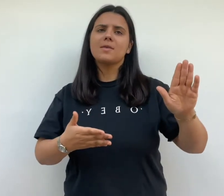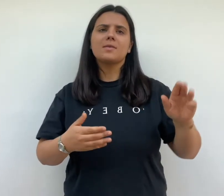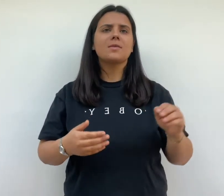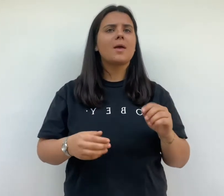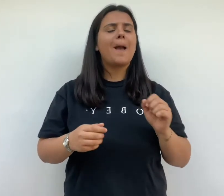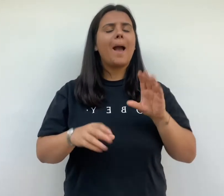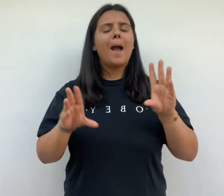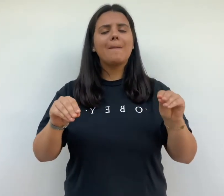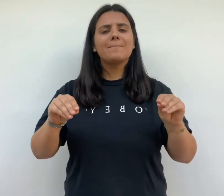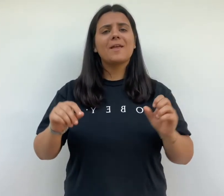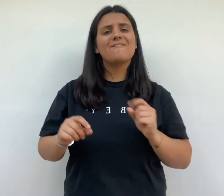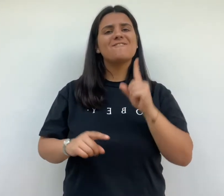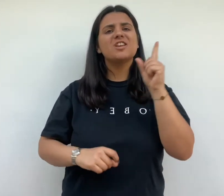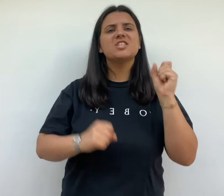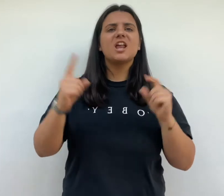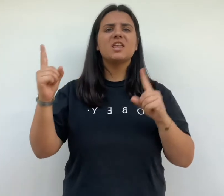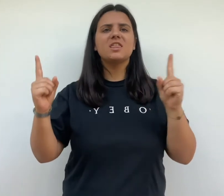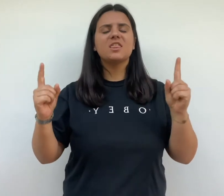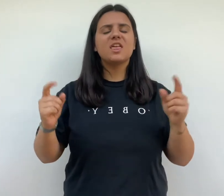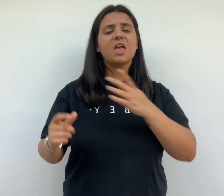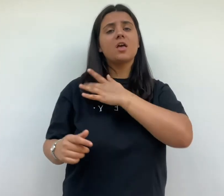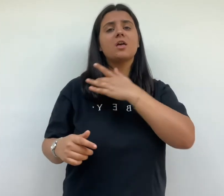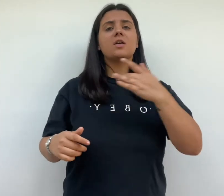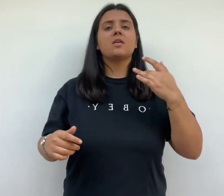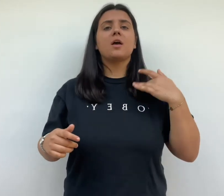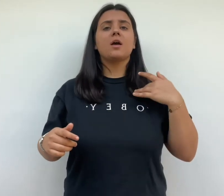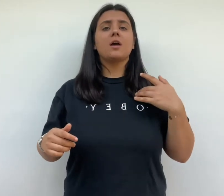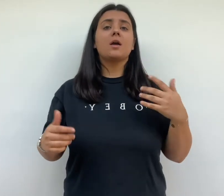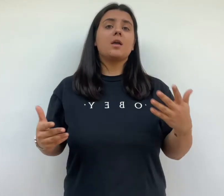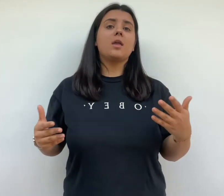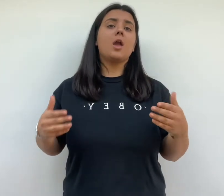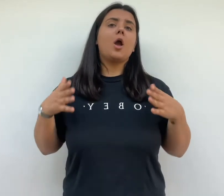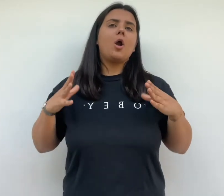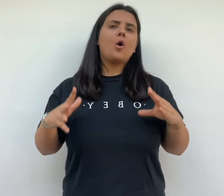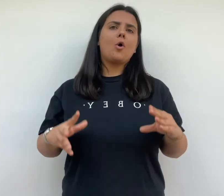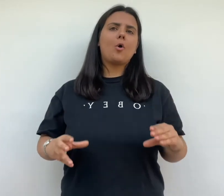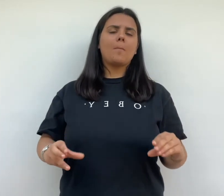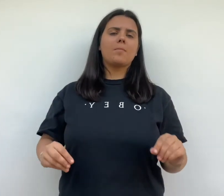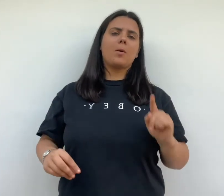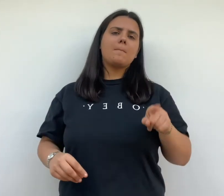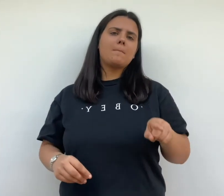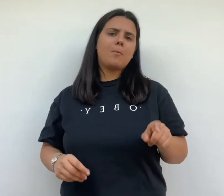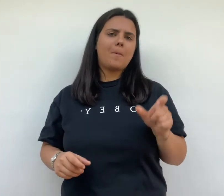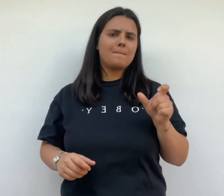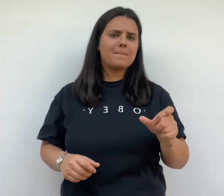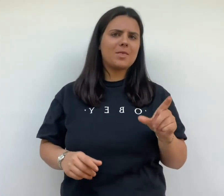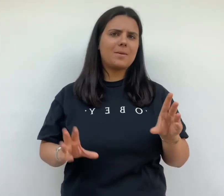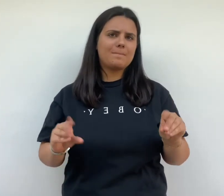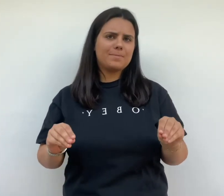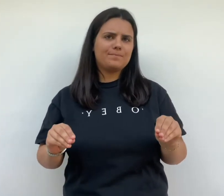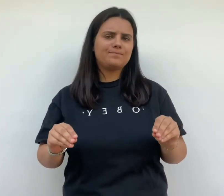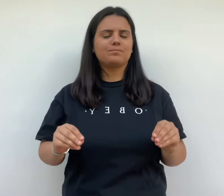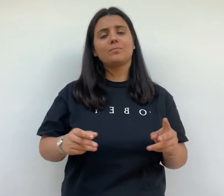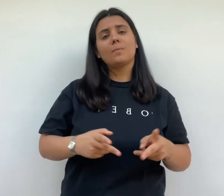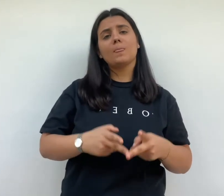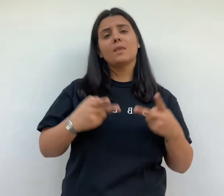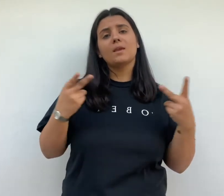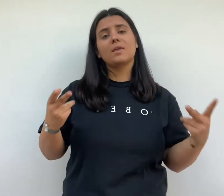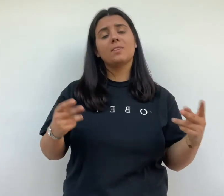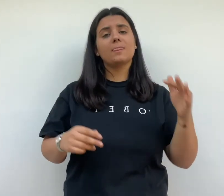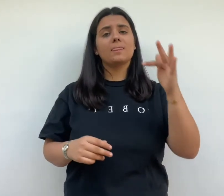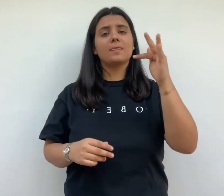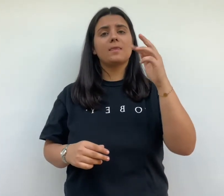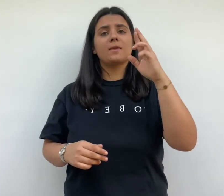jardins et la promesse d'un habitat végétalisé plus sain plus reposant pour les habitants la